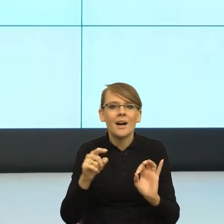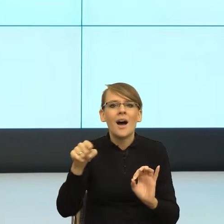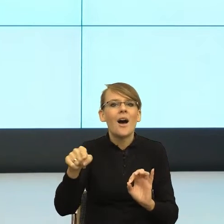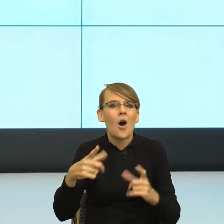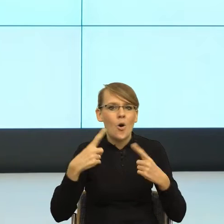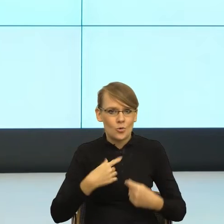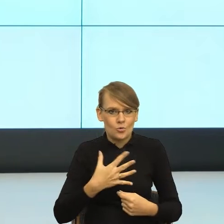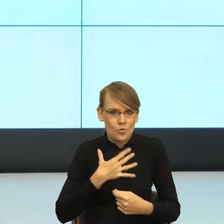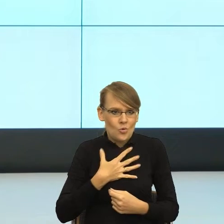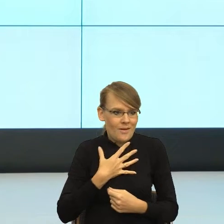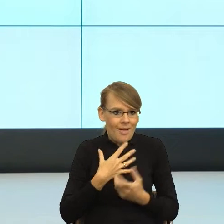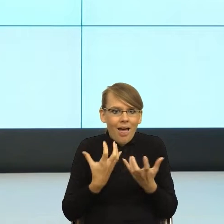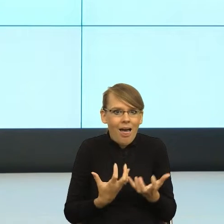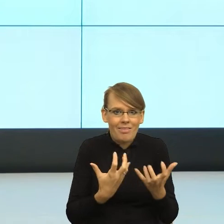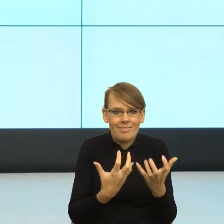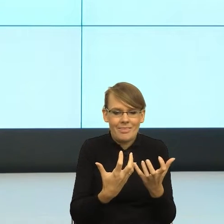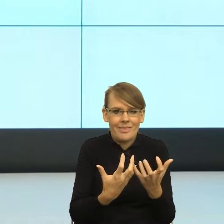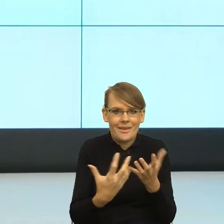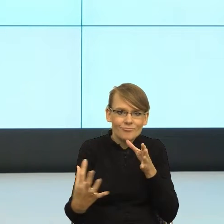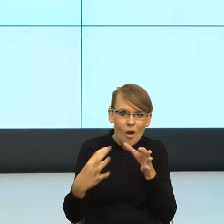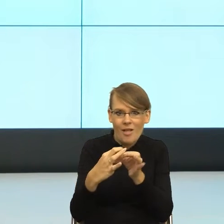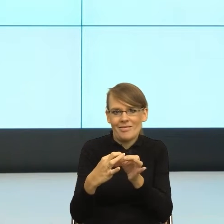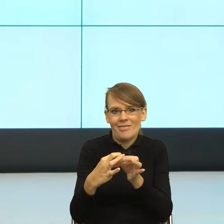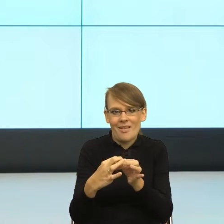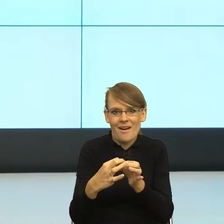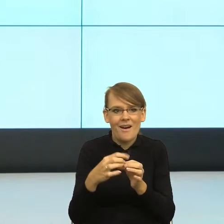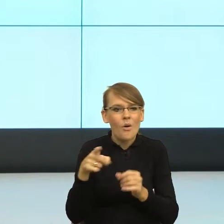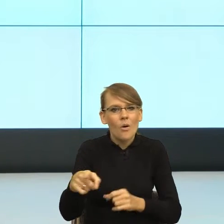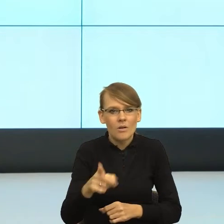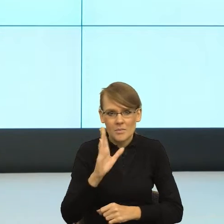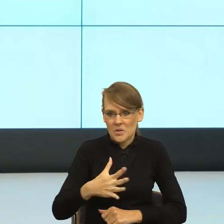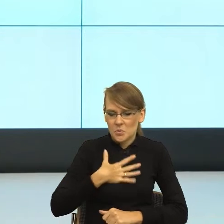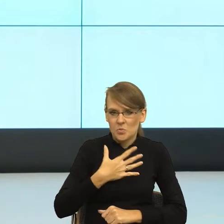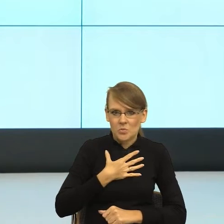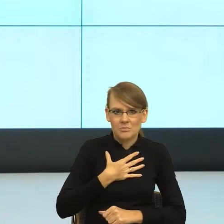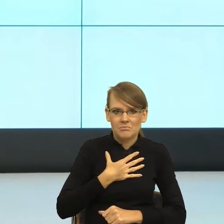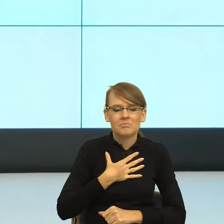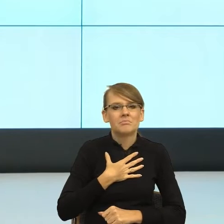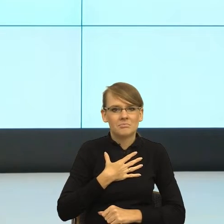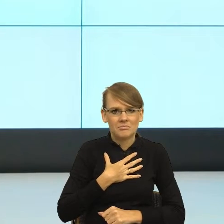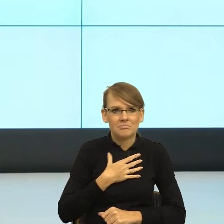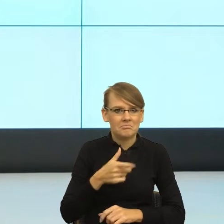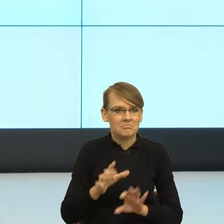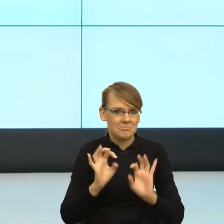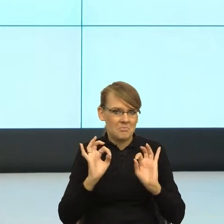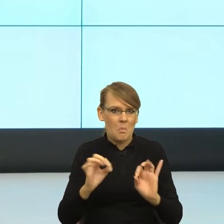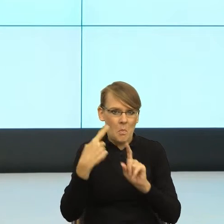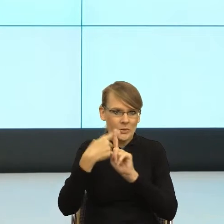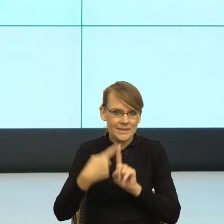zaangażował się w relację z nami i czuł, że tą relację, że ta relacja mu służy. Rozumiem, że to, co się teraz